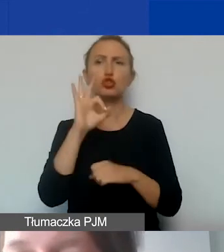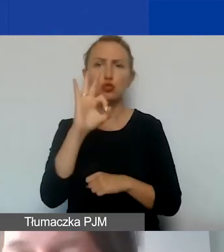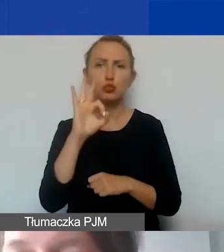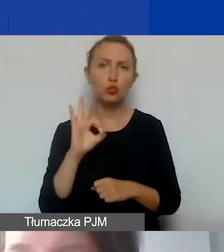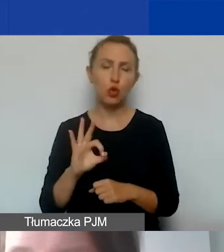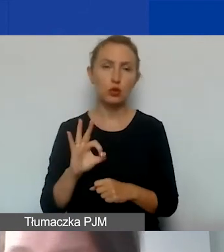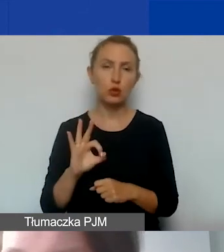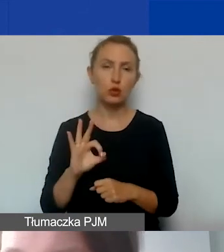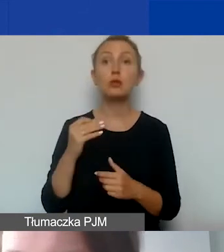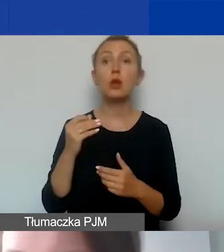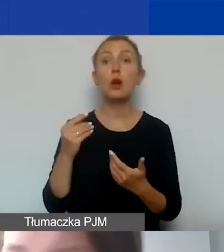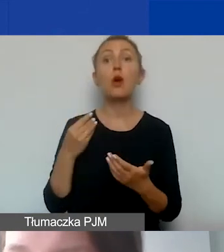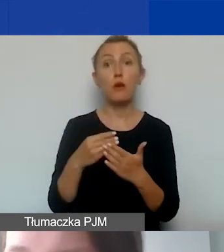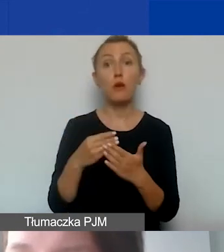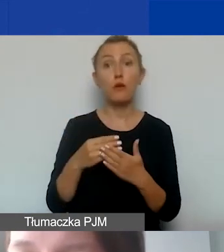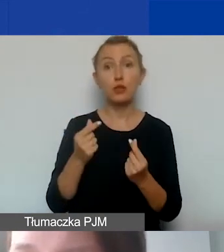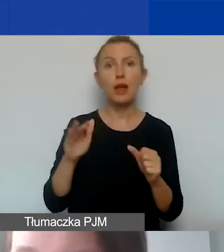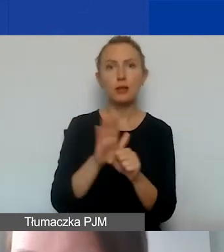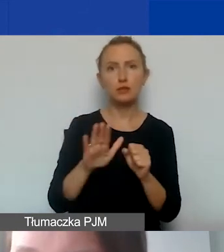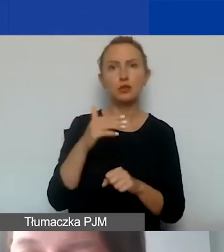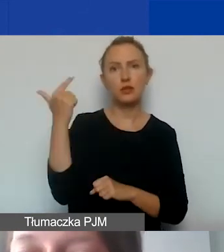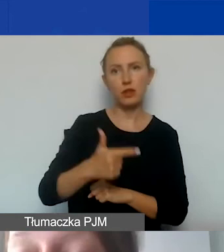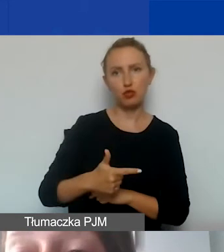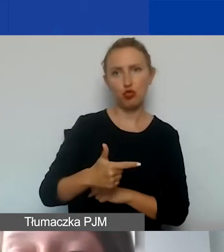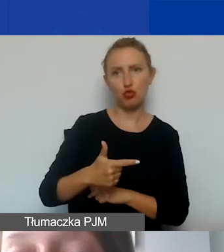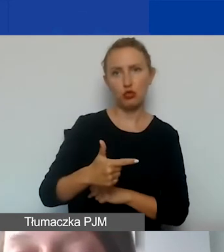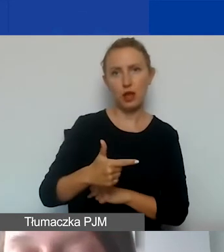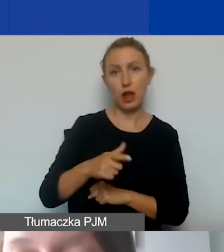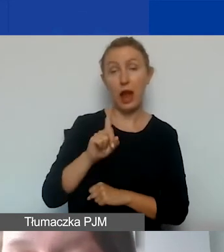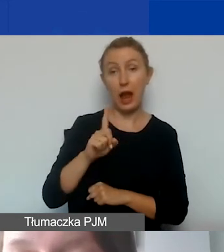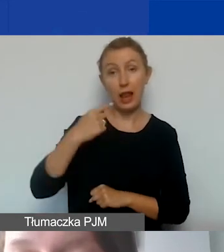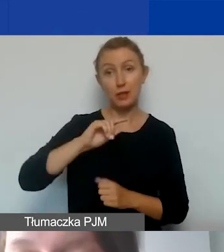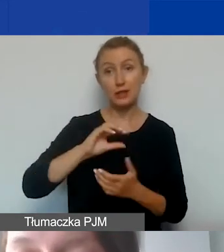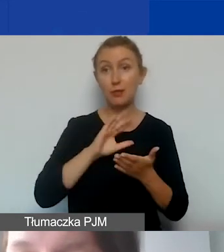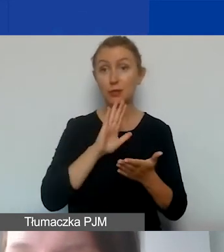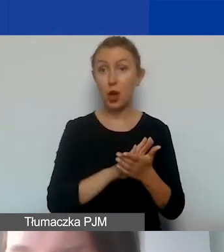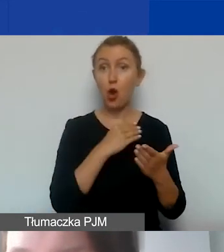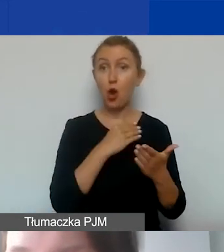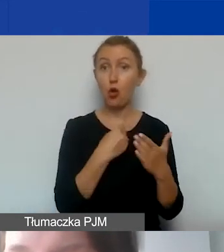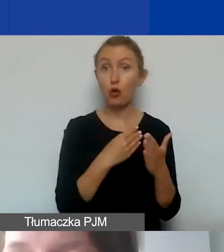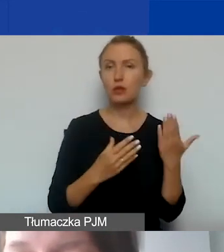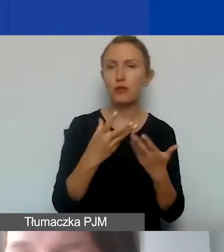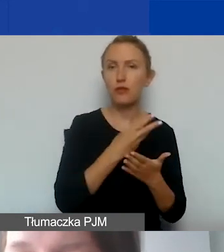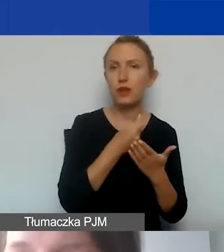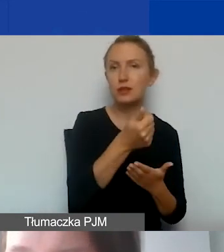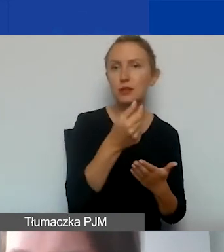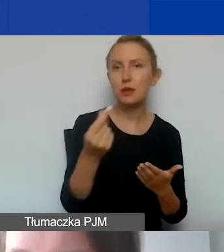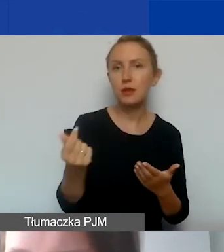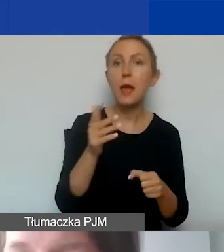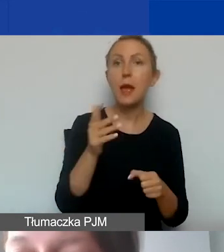kwota na pokrycie kosztów pośrednich wyniesie 2000. Ale jeżeli zaraportujemy koszty wynagrodzeń na poziomie 15 000,